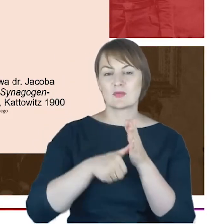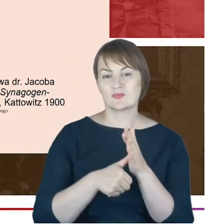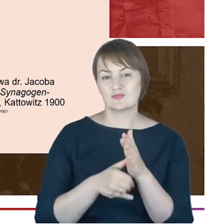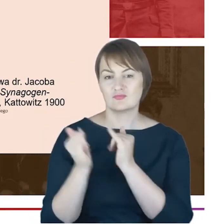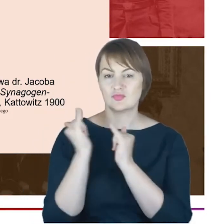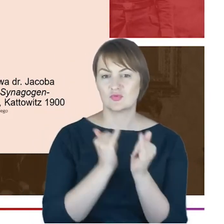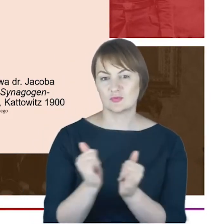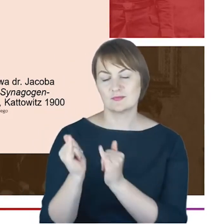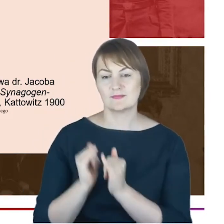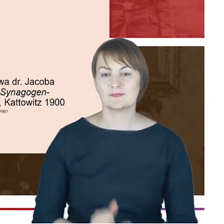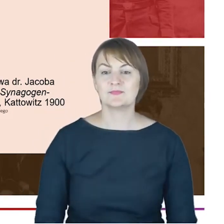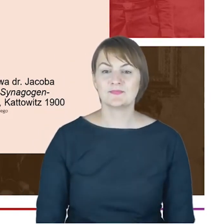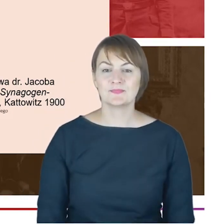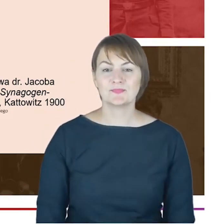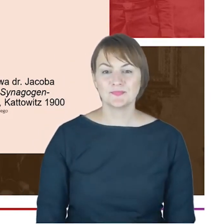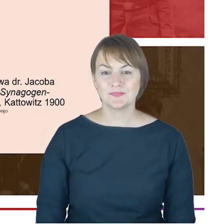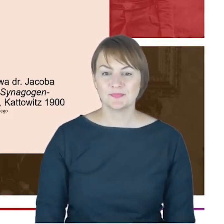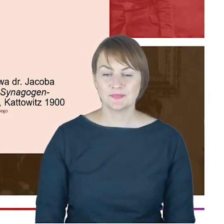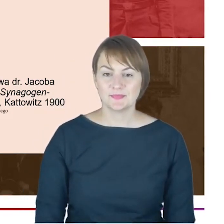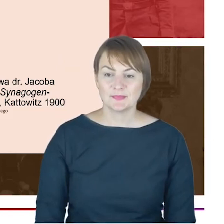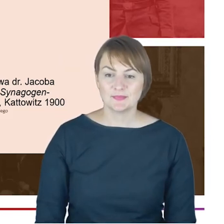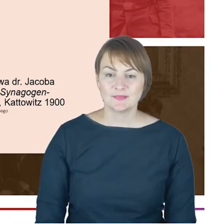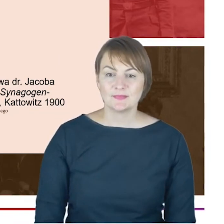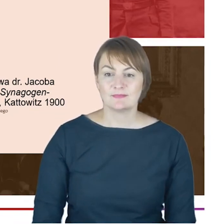Stowarzyszenia Opieki nad Zwierzętami, o czym